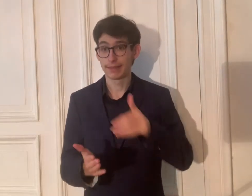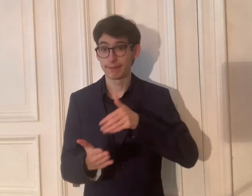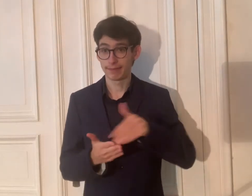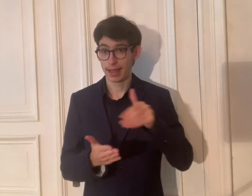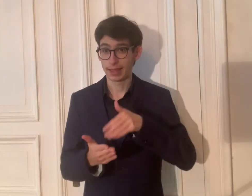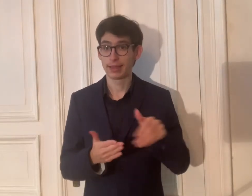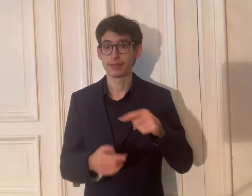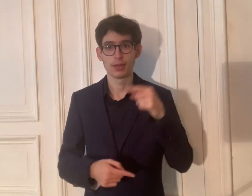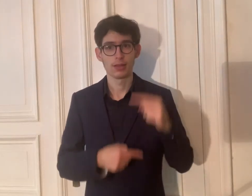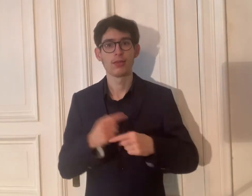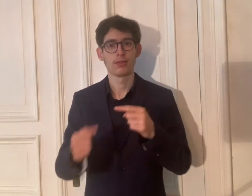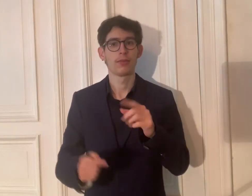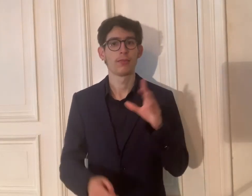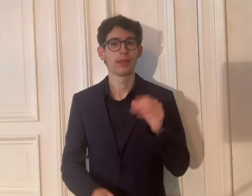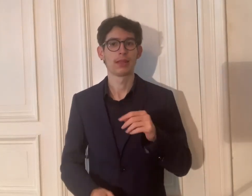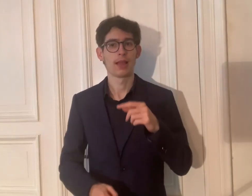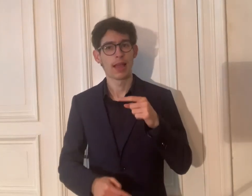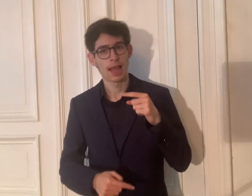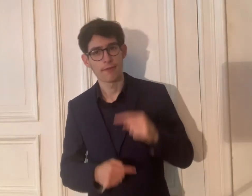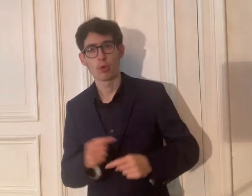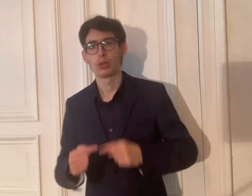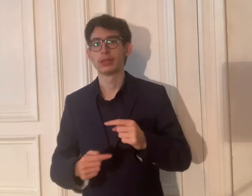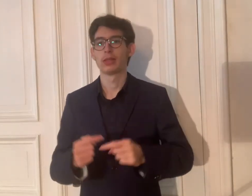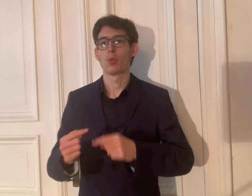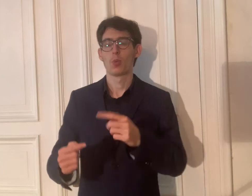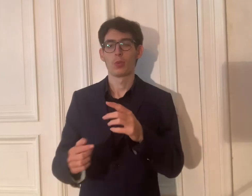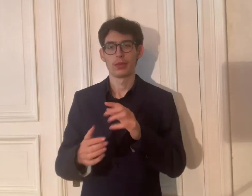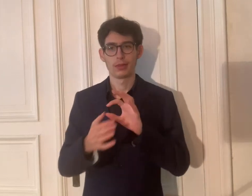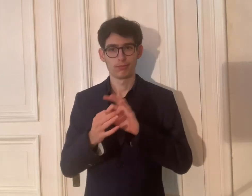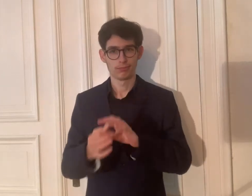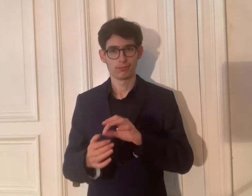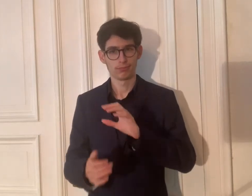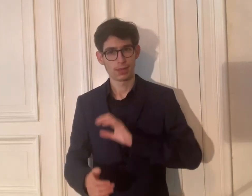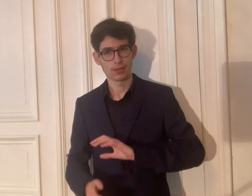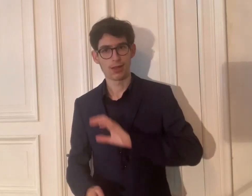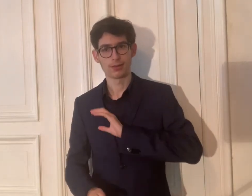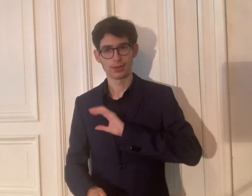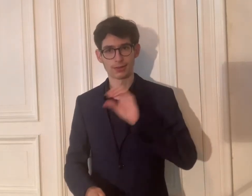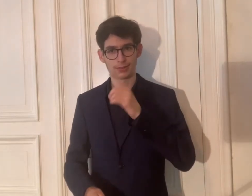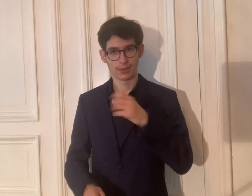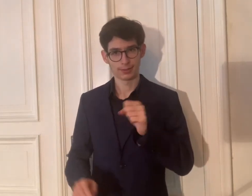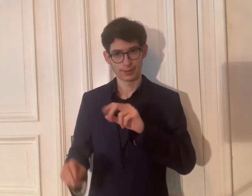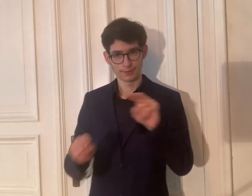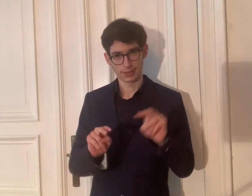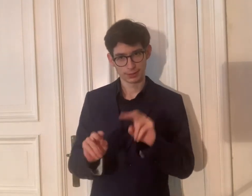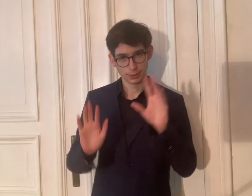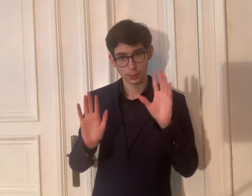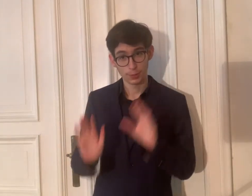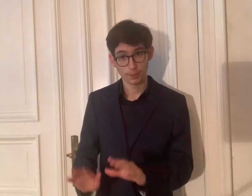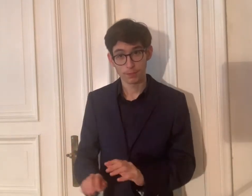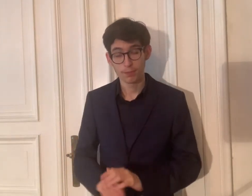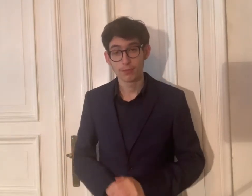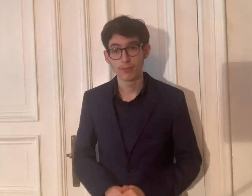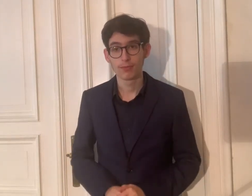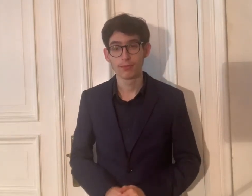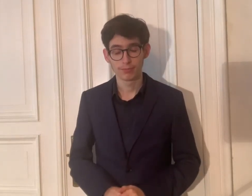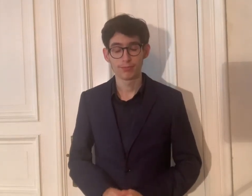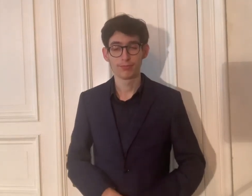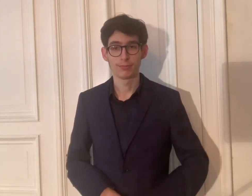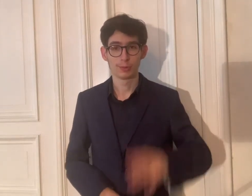Jetzt geht es weiter mit der Evolution bzw. dem Charakter der DGS-Videos.